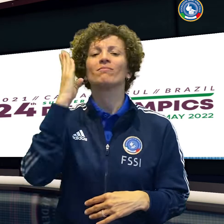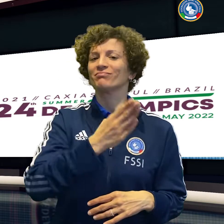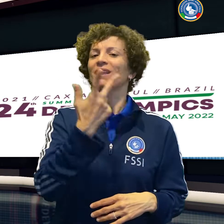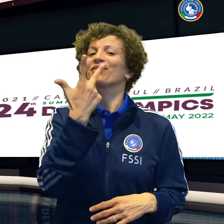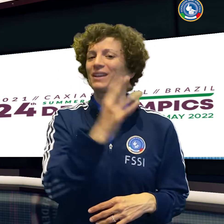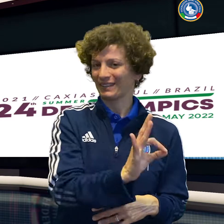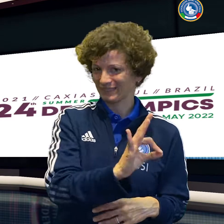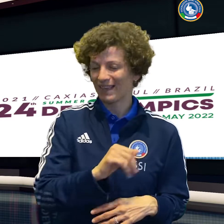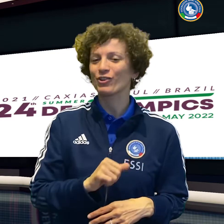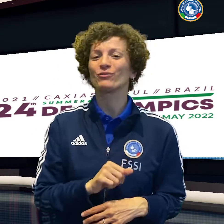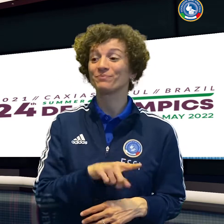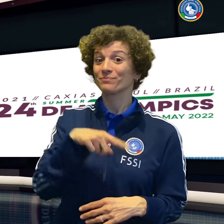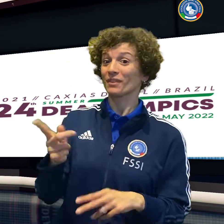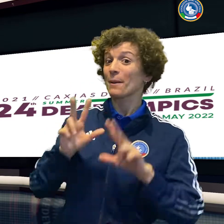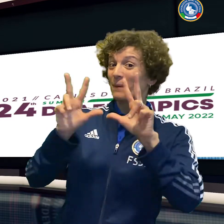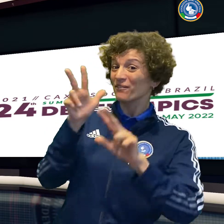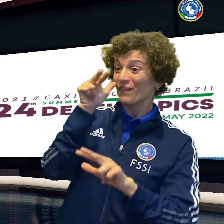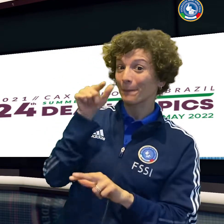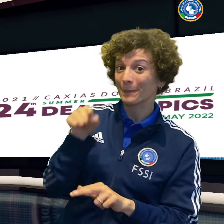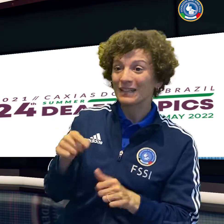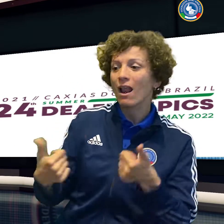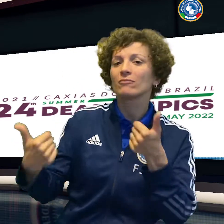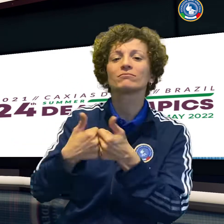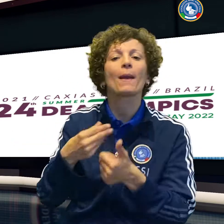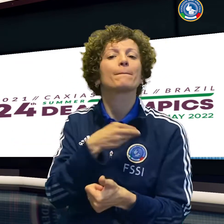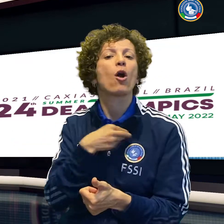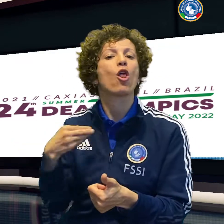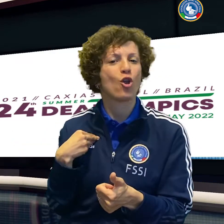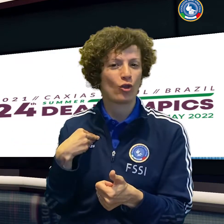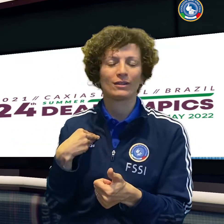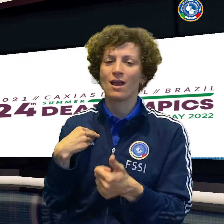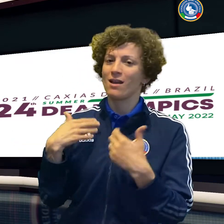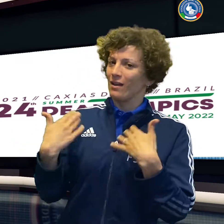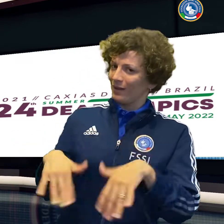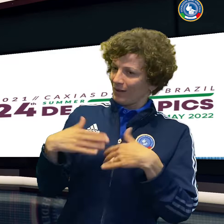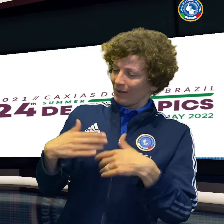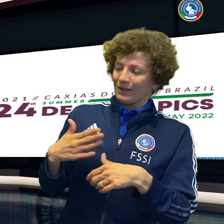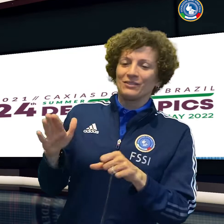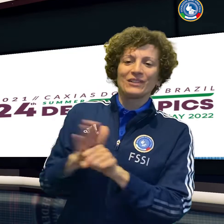Il basket femminile batte la Grecia 72 a 57